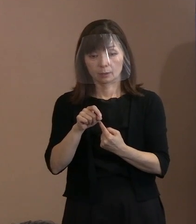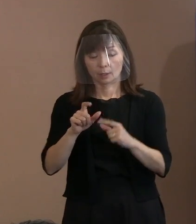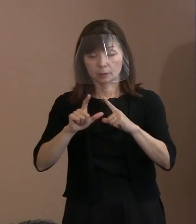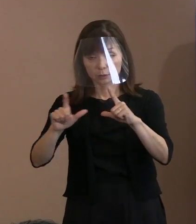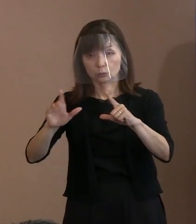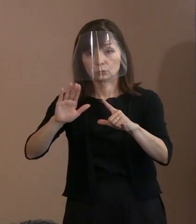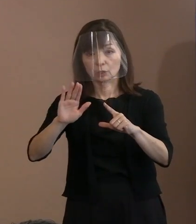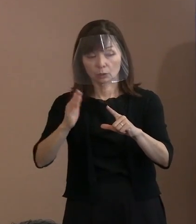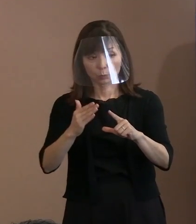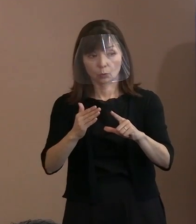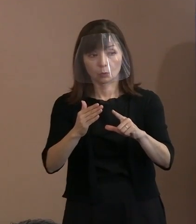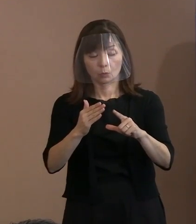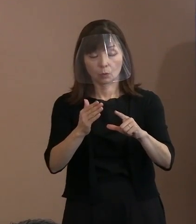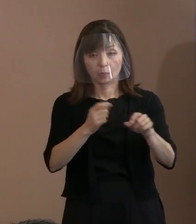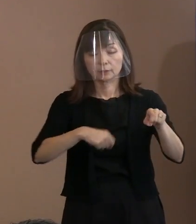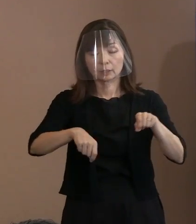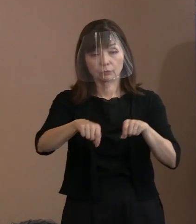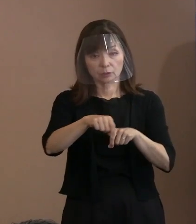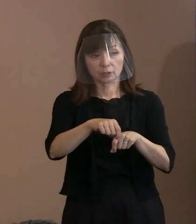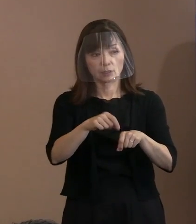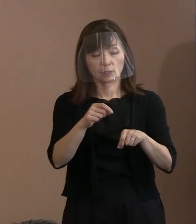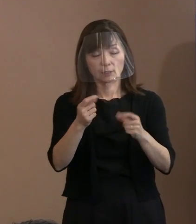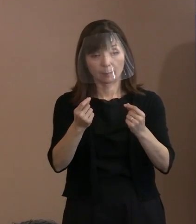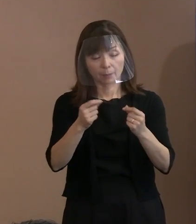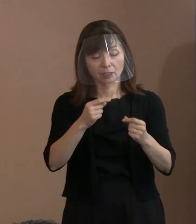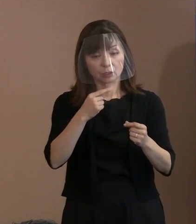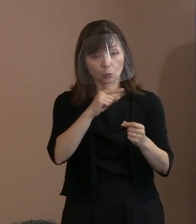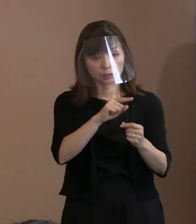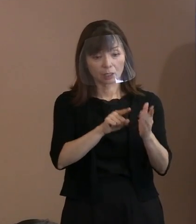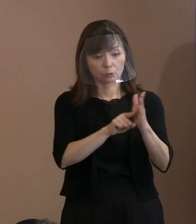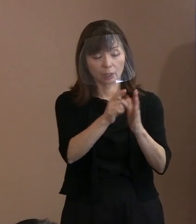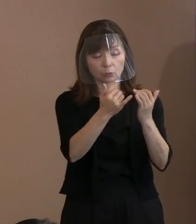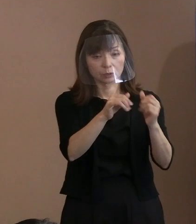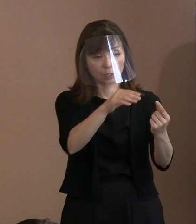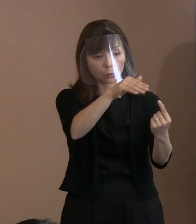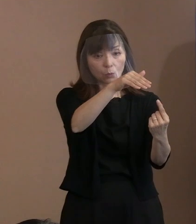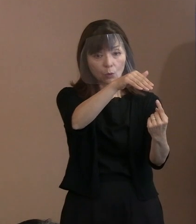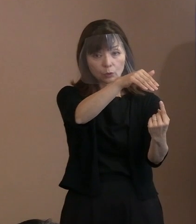というやり方もあったなとか 思うことはなかったですか｡